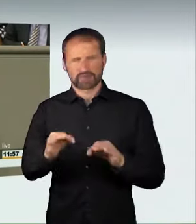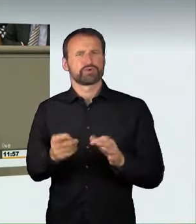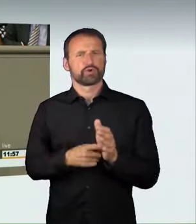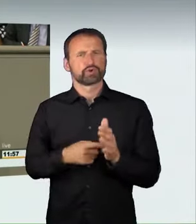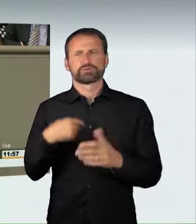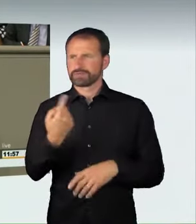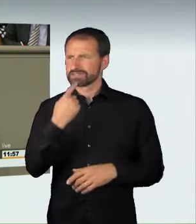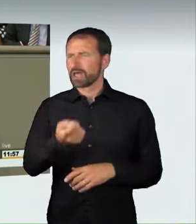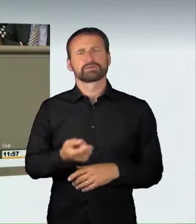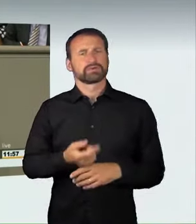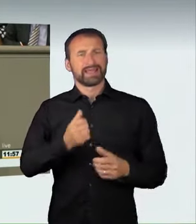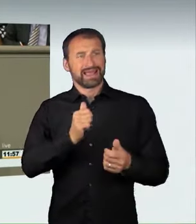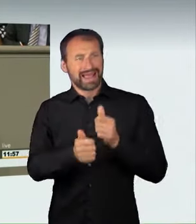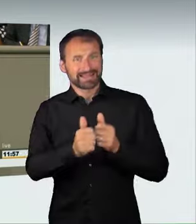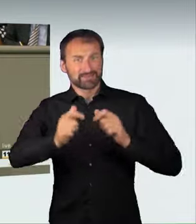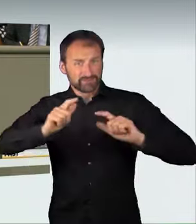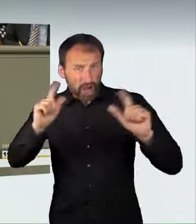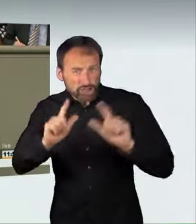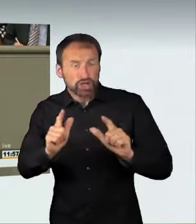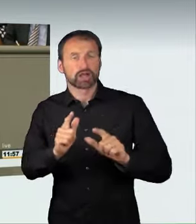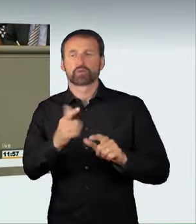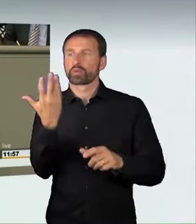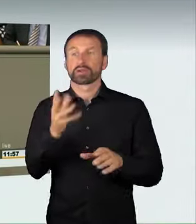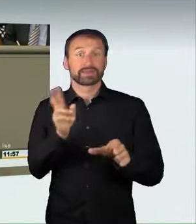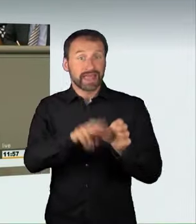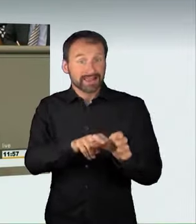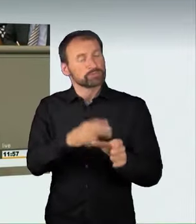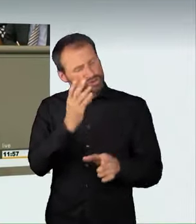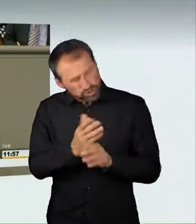und deshalb strafbar sein sollte. Auch eine solche hirnlose Raser-Aktion